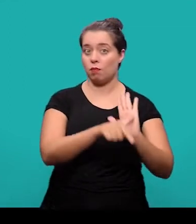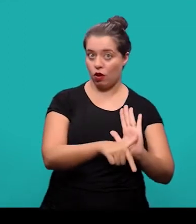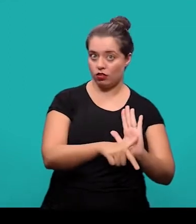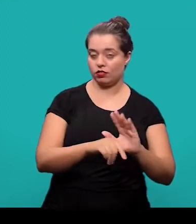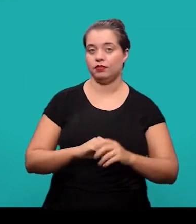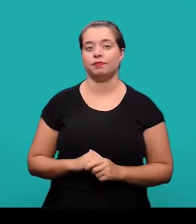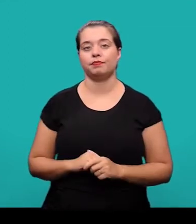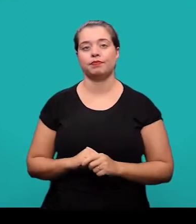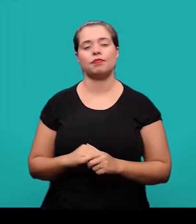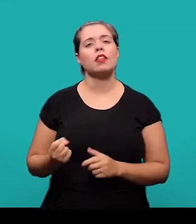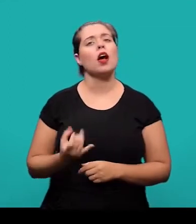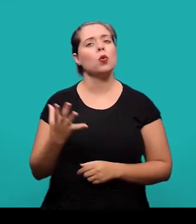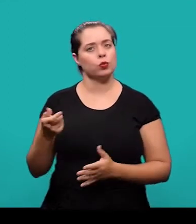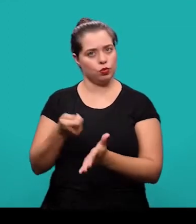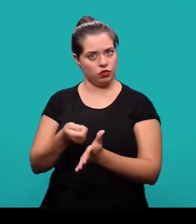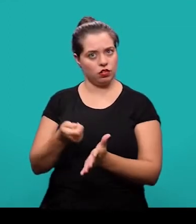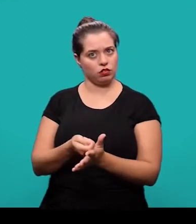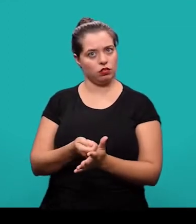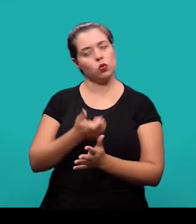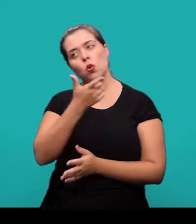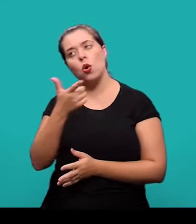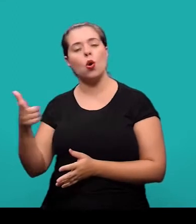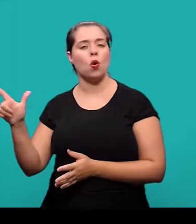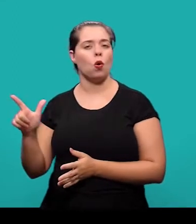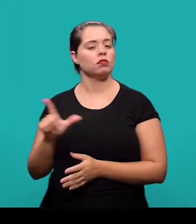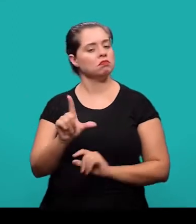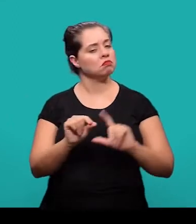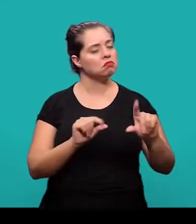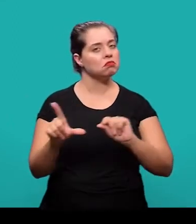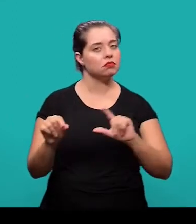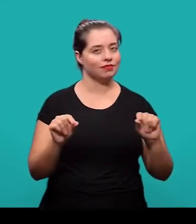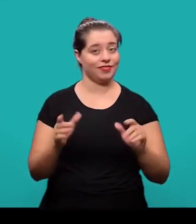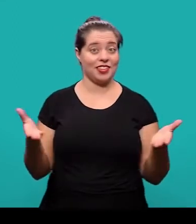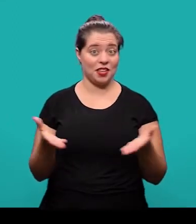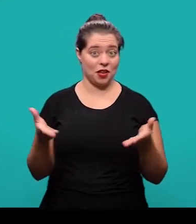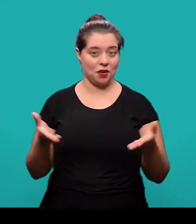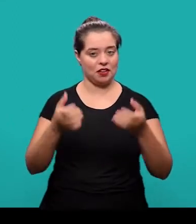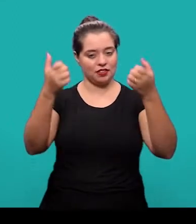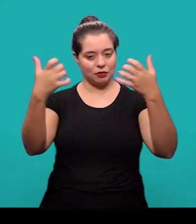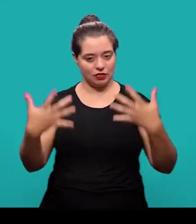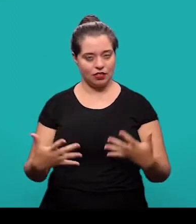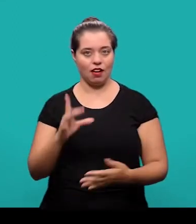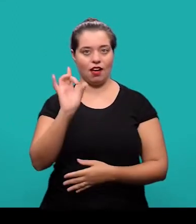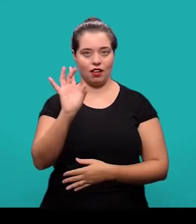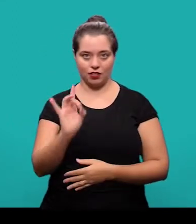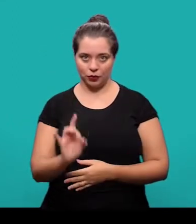Alguns desses elementos são obrigatórios, outros elementos são opcionais e nós vamos tratar de cada um deles na sequência.